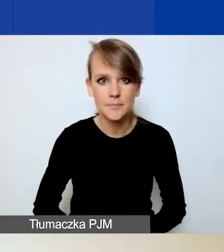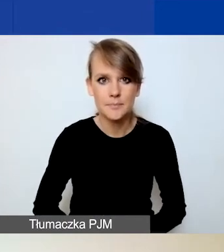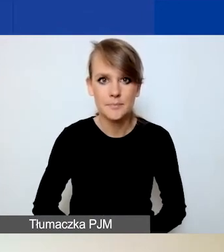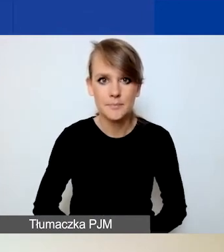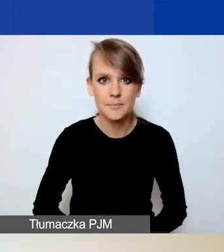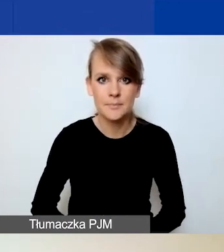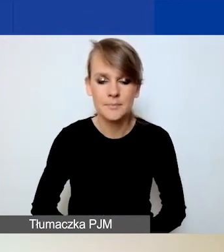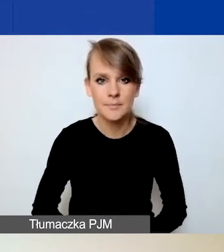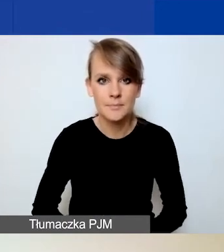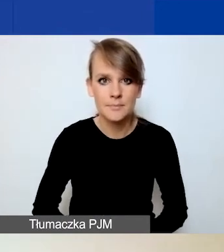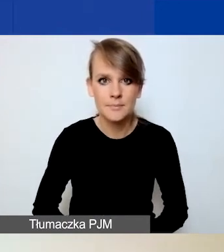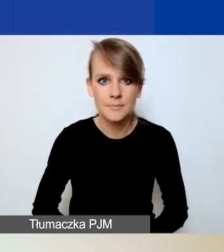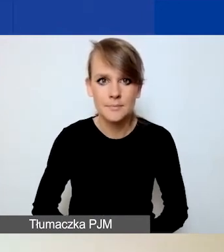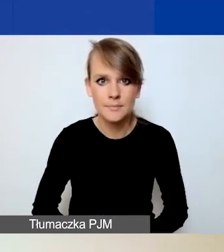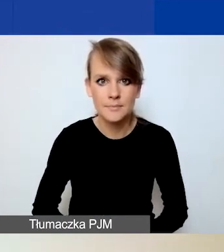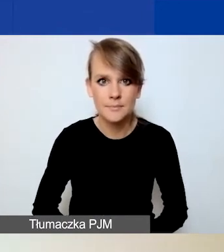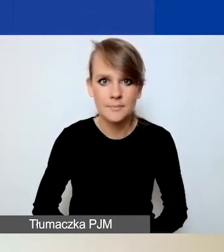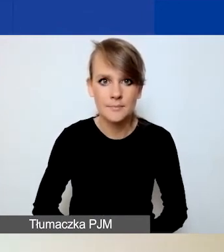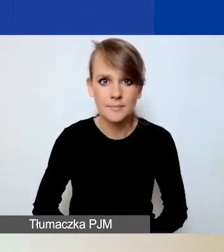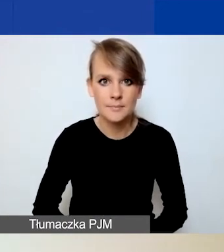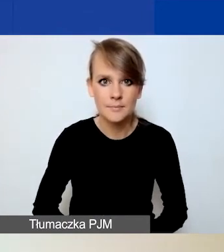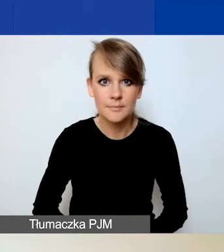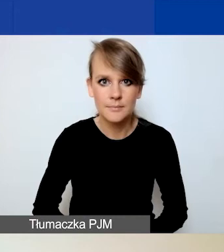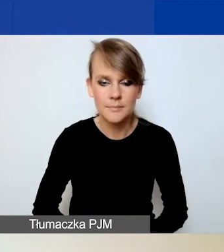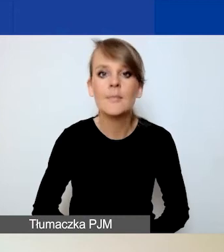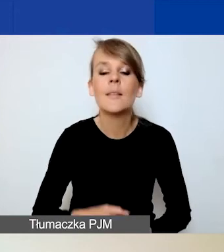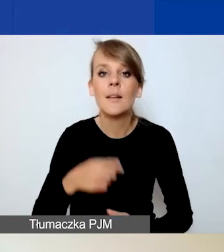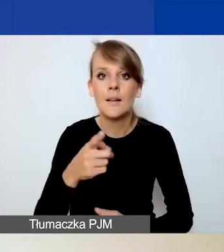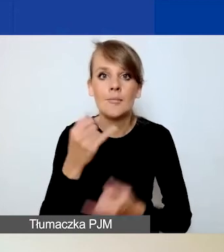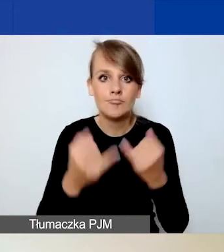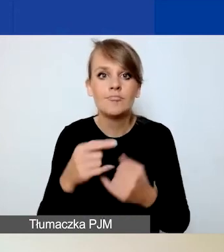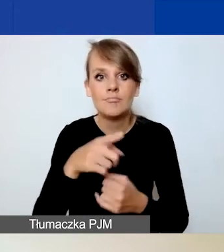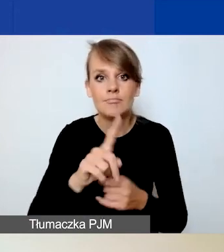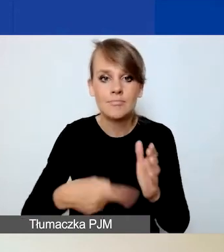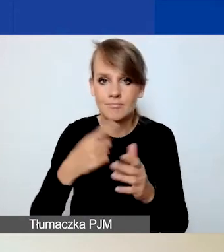I teraz tak, w momencie, w którym po raz pierwszy wchodzicie w zakładkę "Partnerzy",